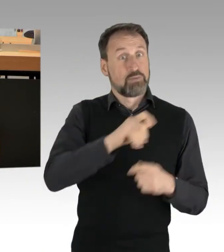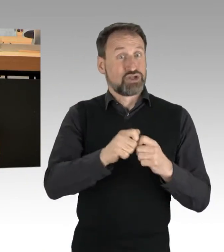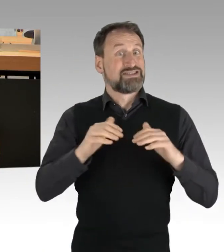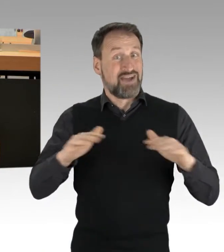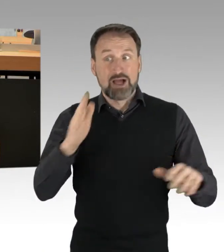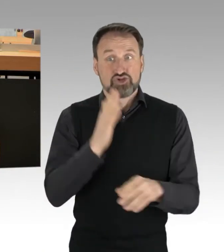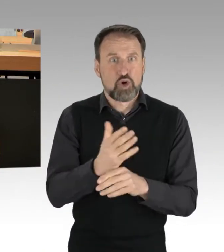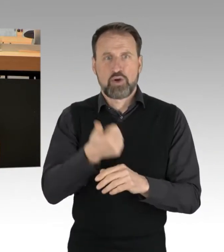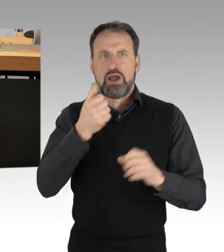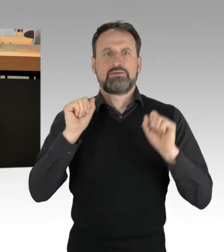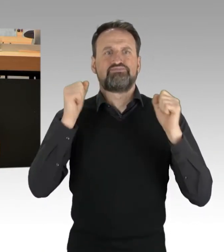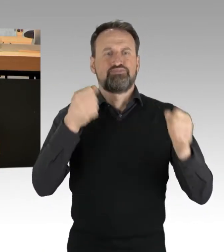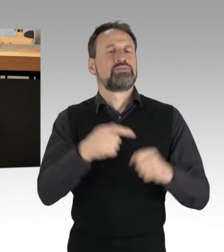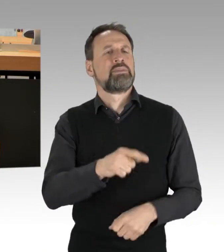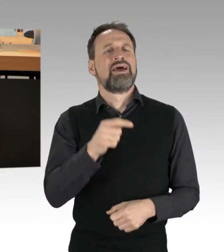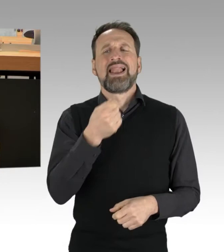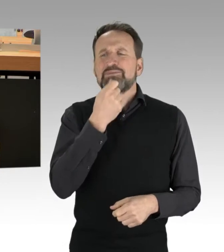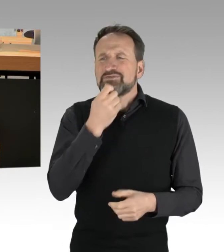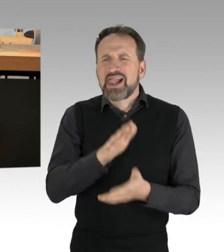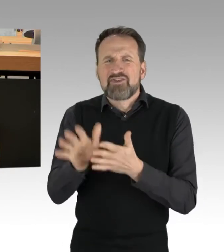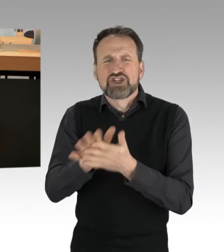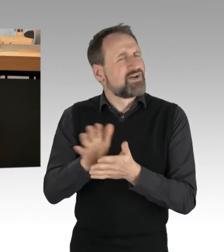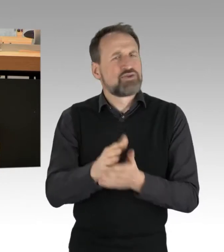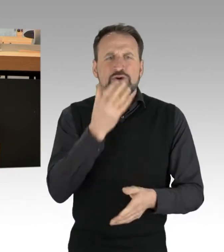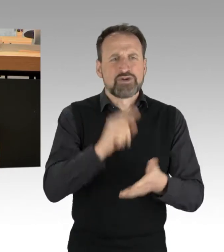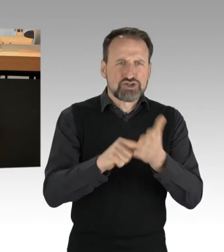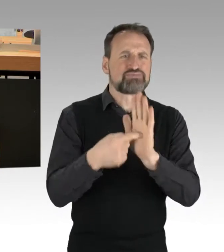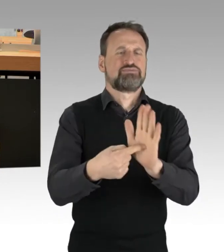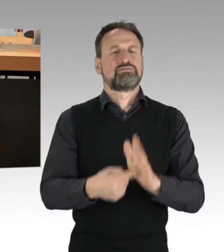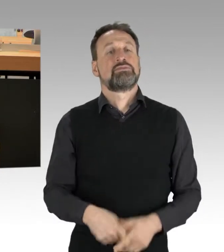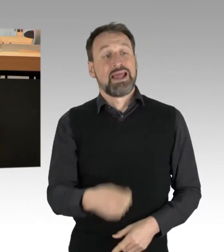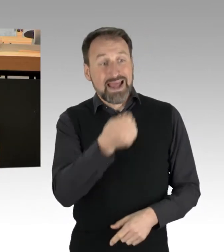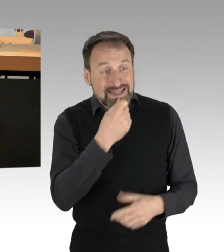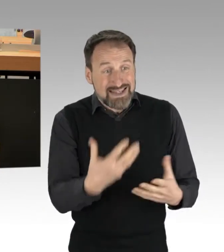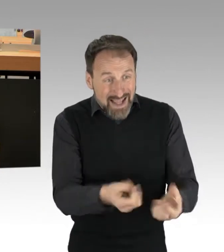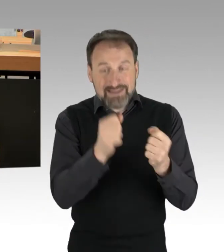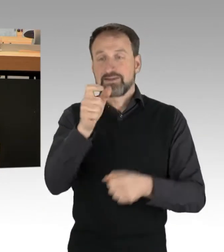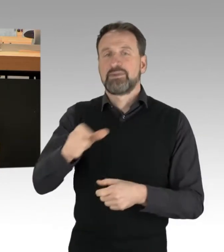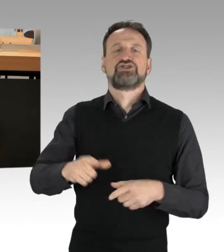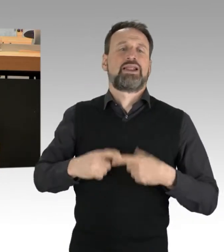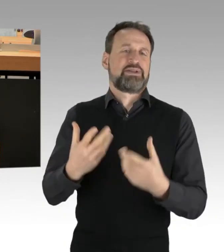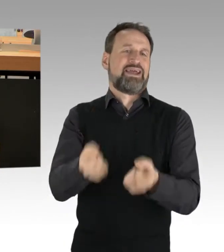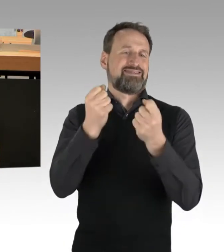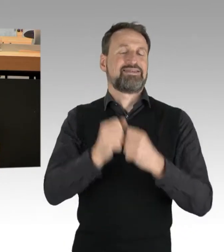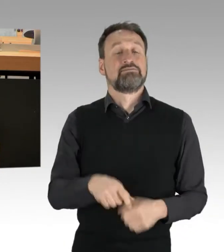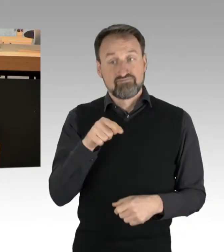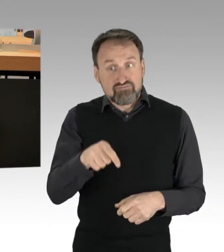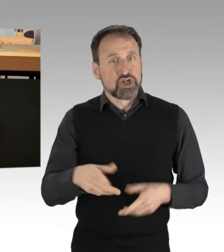Seit Ende Januar führen diese bundesweit Straßenblockaden durch. Teilweise klebten sich AktivistInnen an Asphalt,